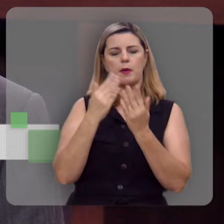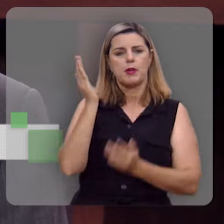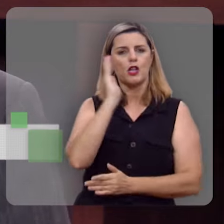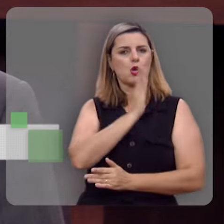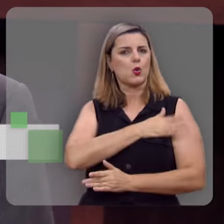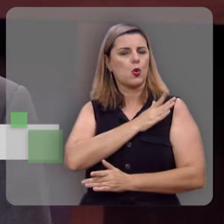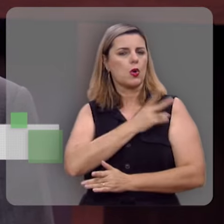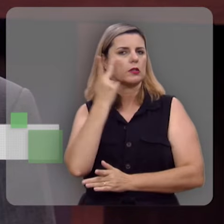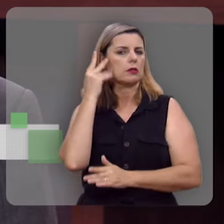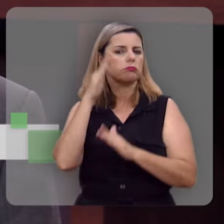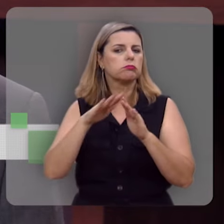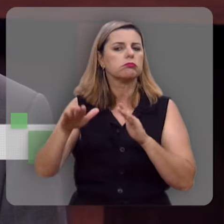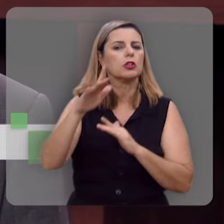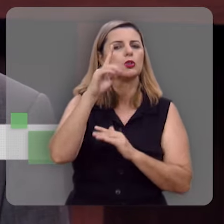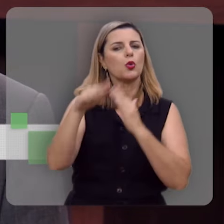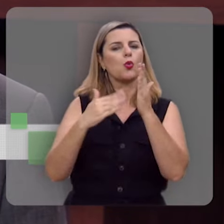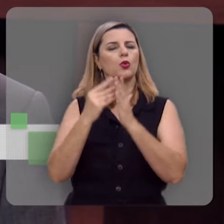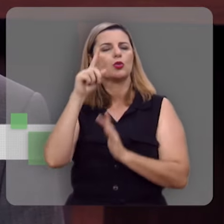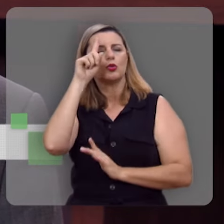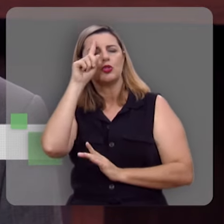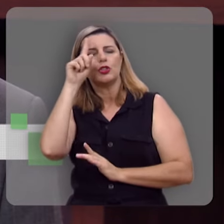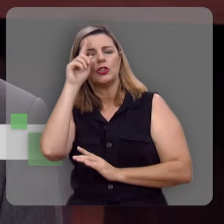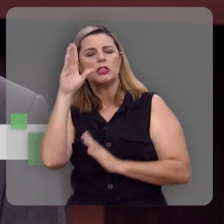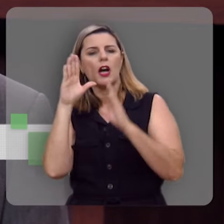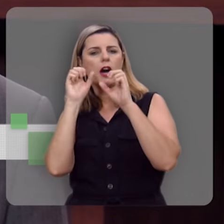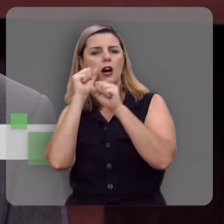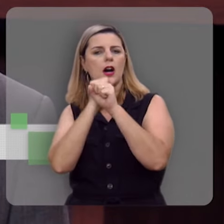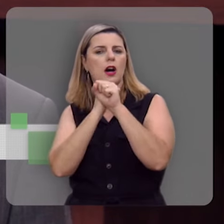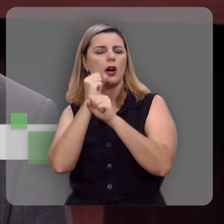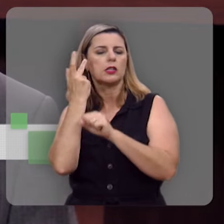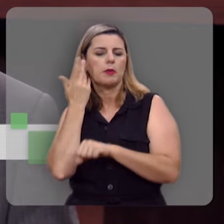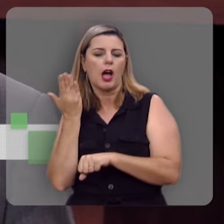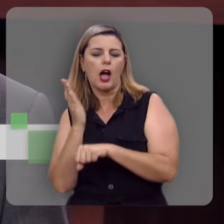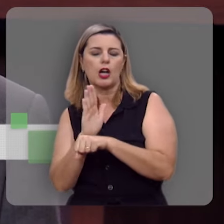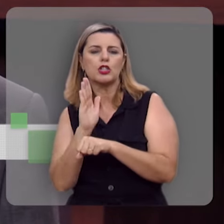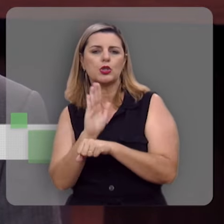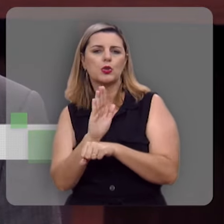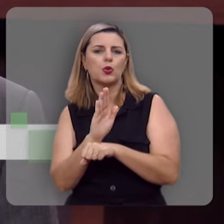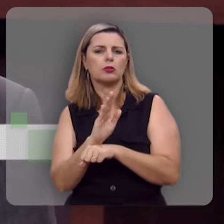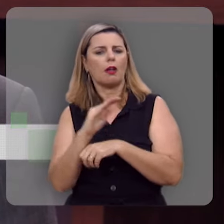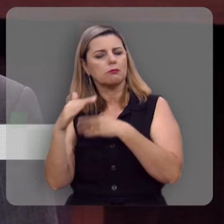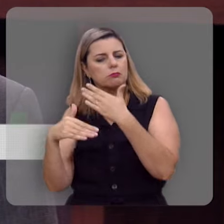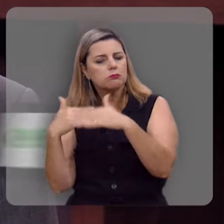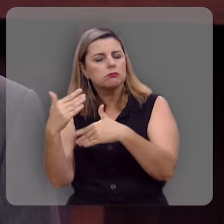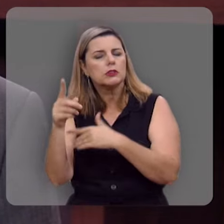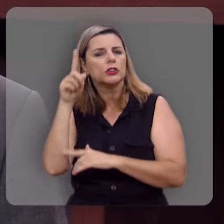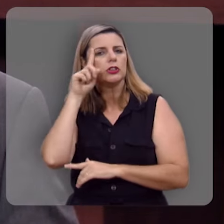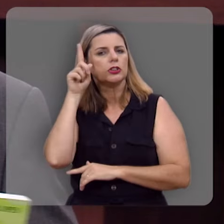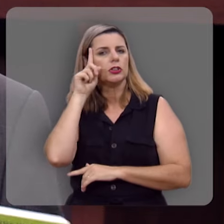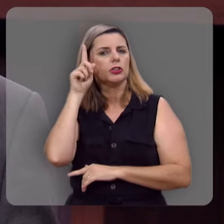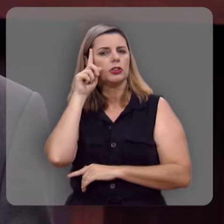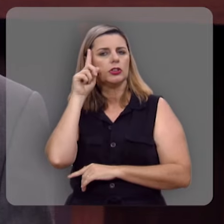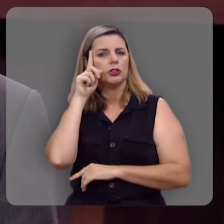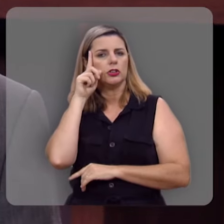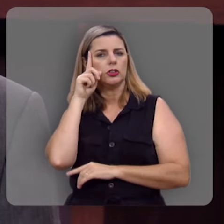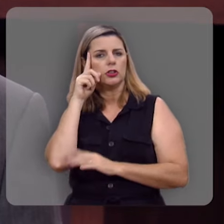coração, pra todos os dias do ano. É uma maneira de te auxiliar em meio a jornada, a caminhada do dia-a-dia, em meio aos desafios